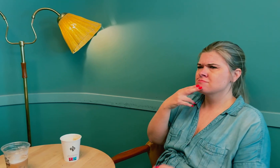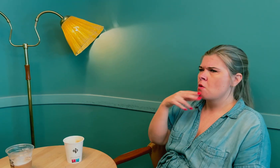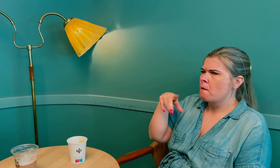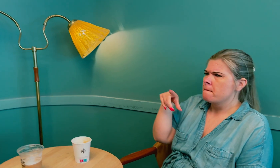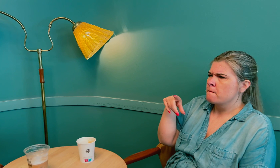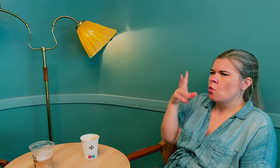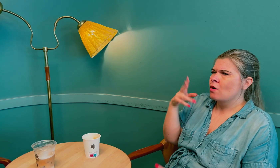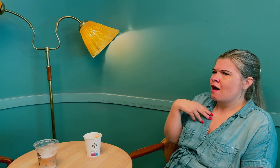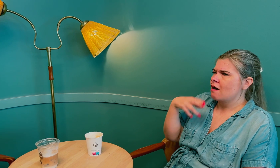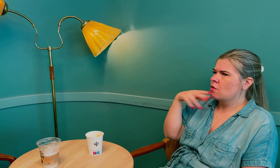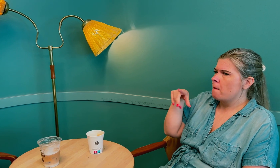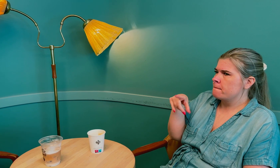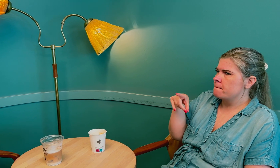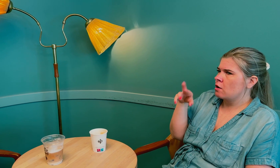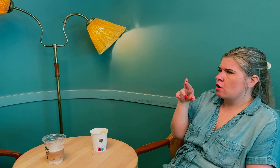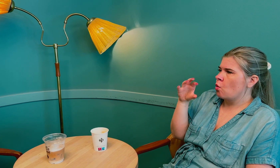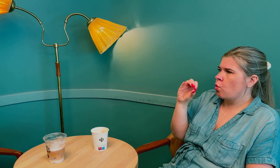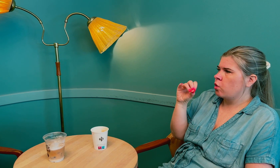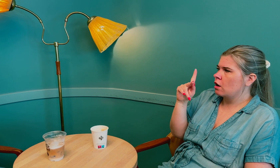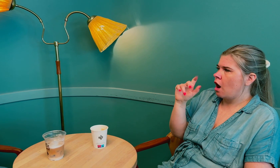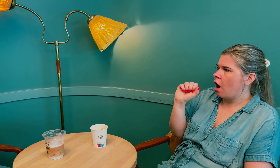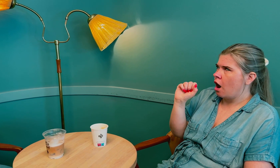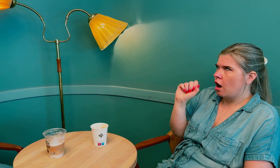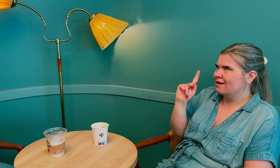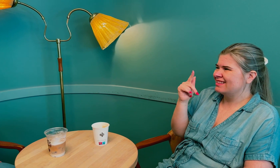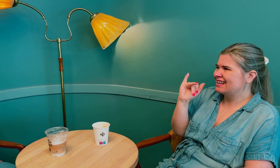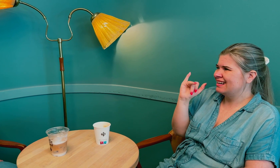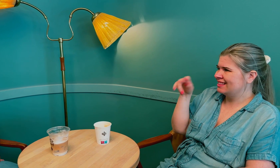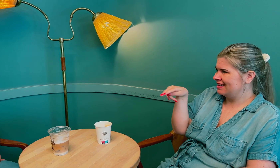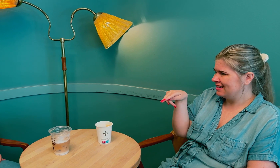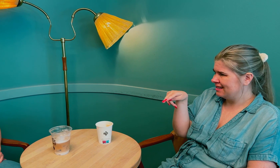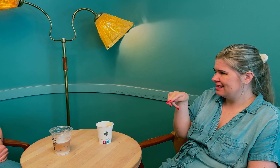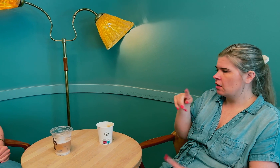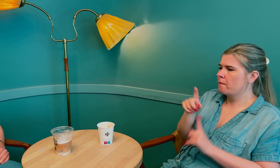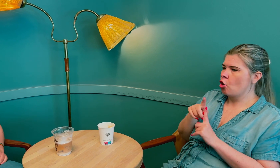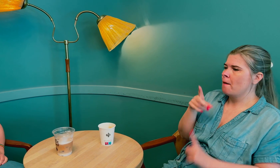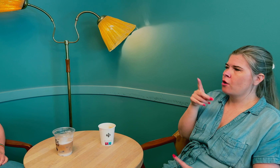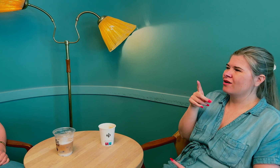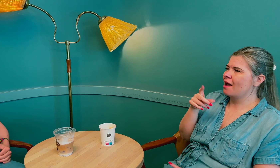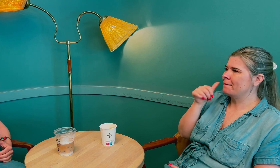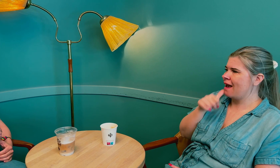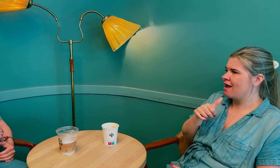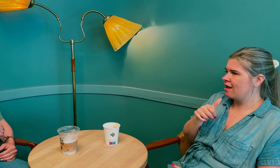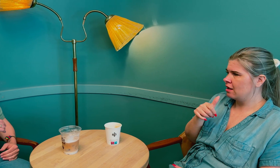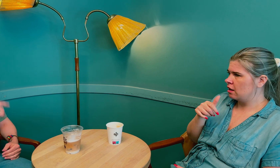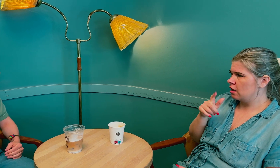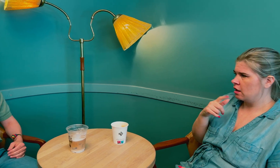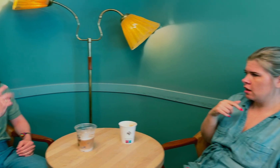Det er noe som heter prolaktin, det betyr er et protein for melk.